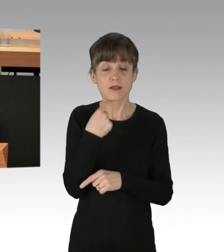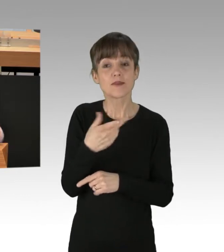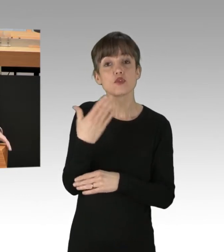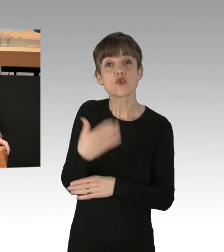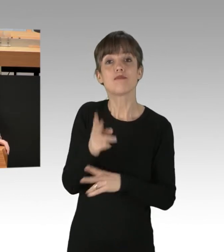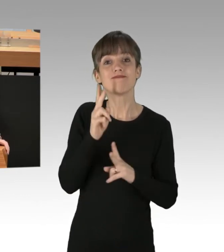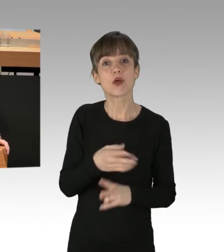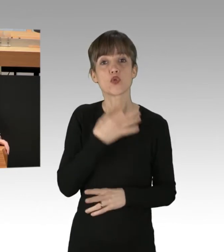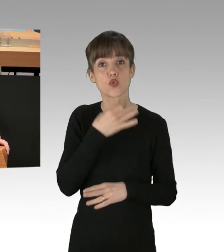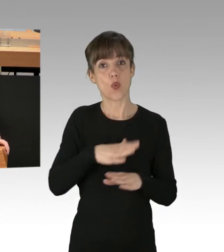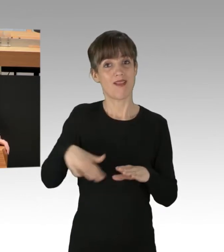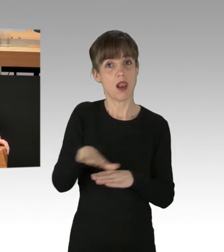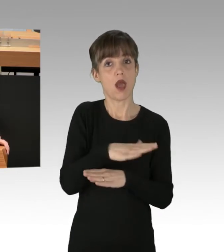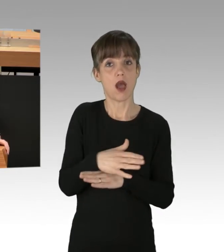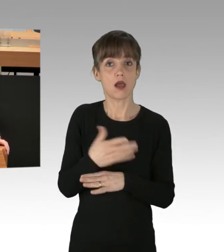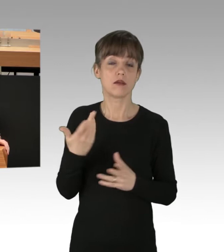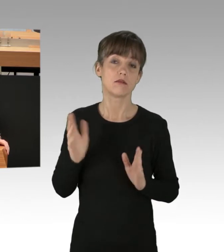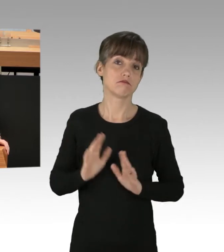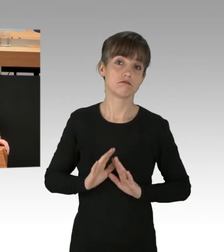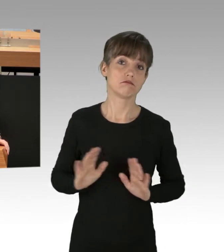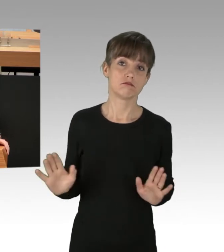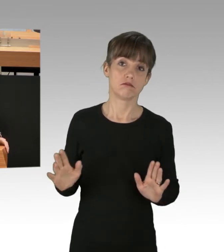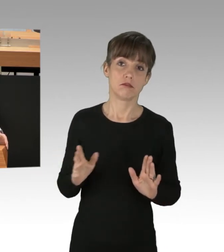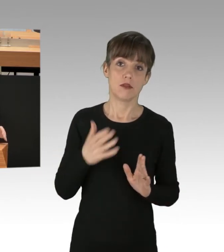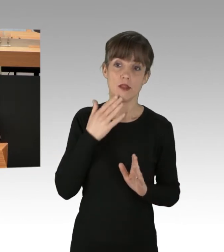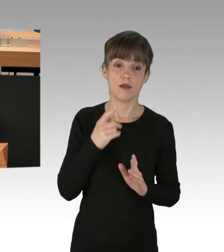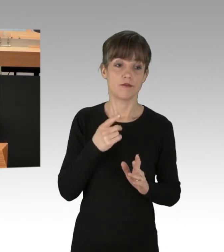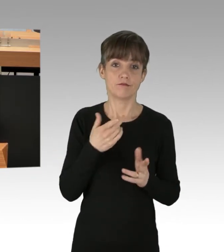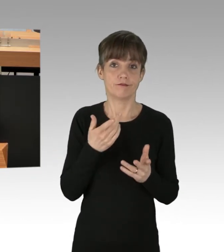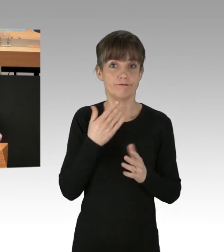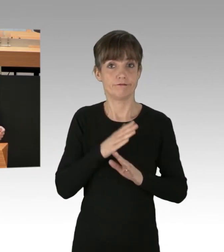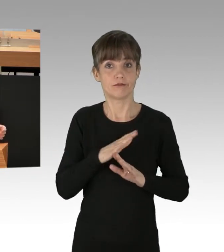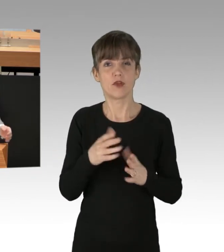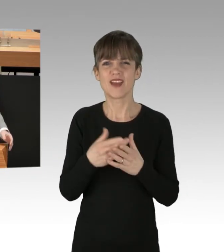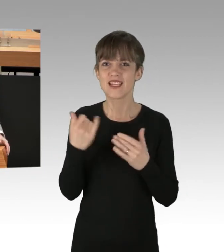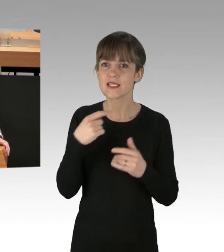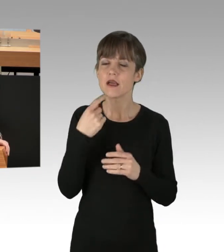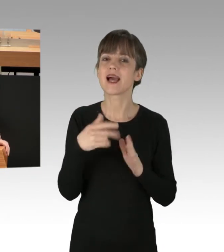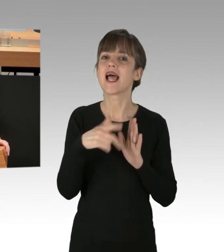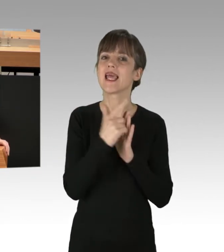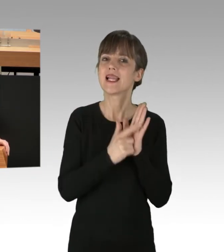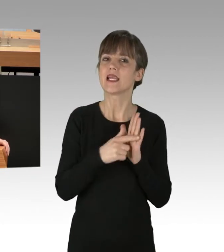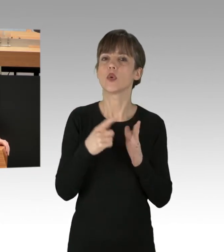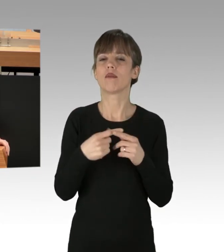solche Rechtsverstöße nicht rechtfertigt oder entschuldigt. Und wenn Sie hier schon das Bild von Legalität und Legitimität bemühen,